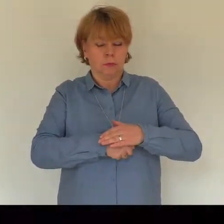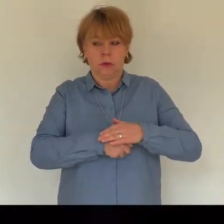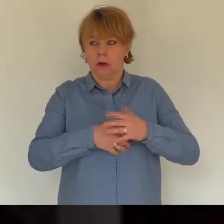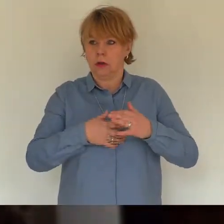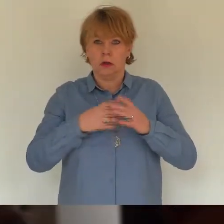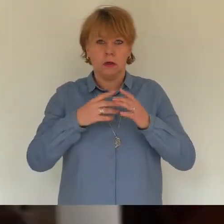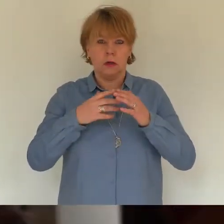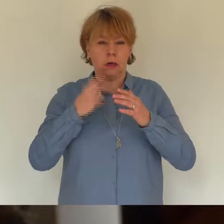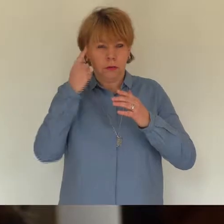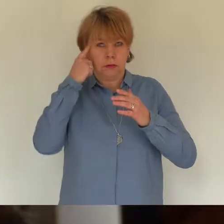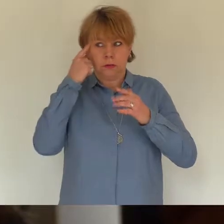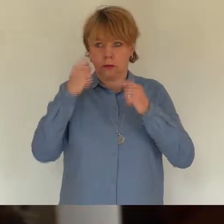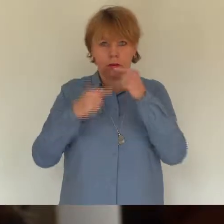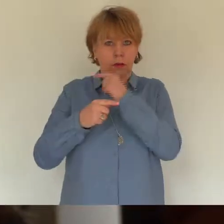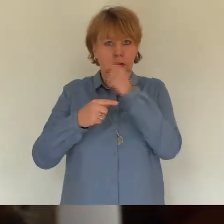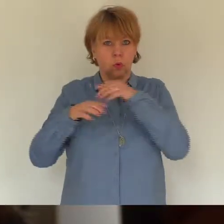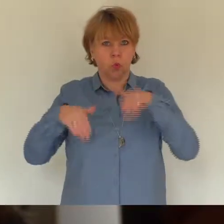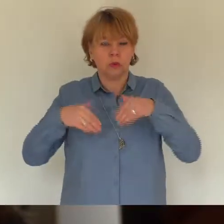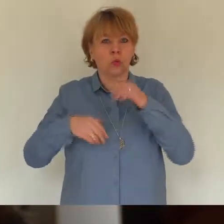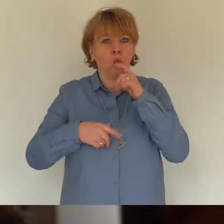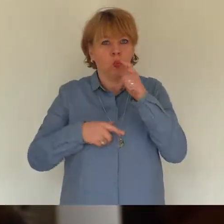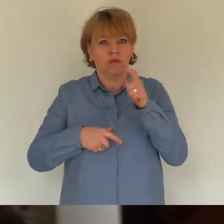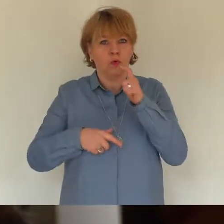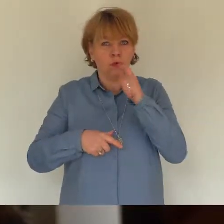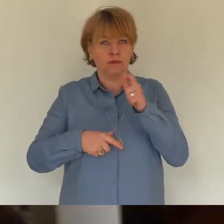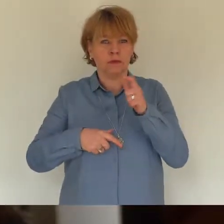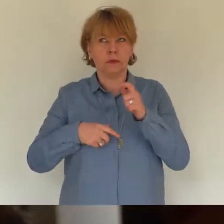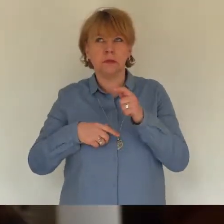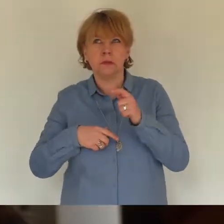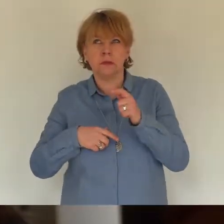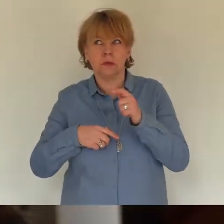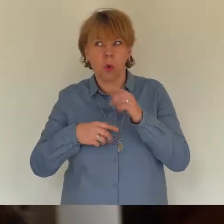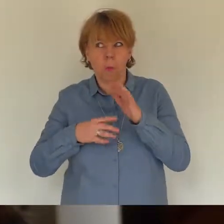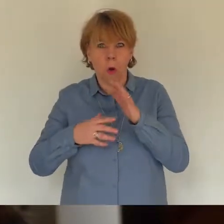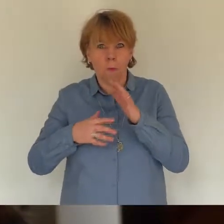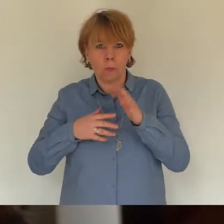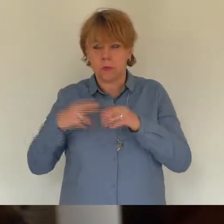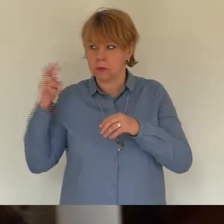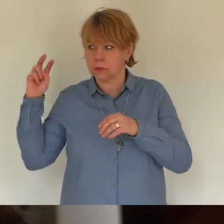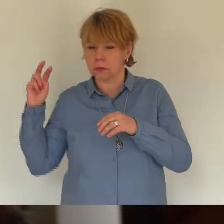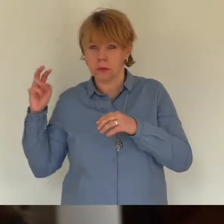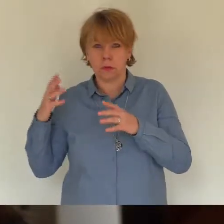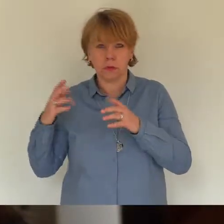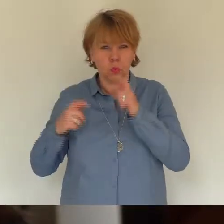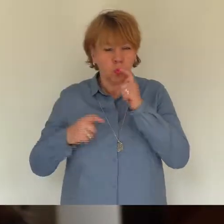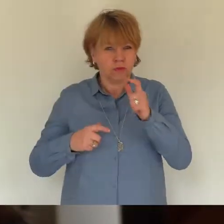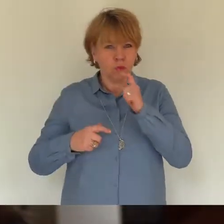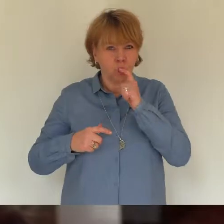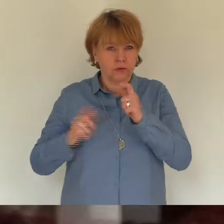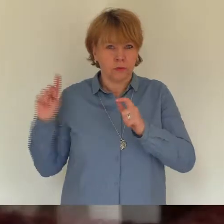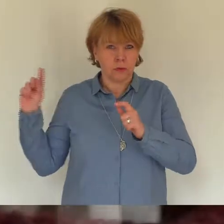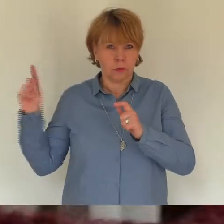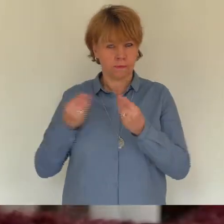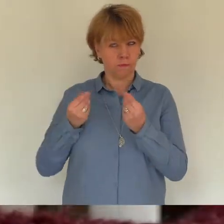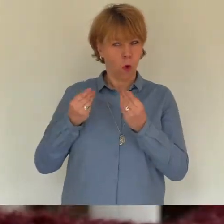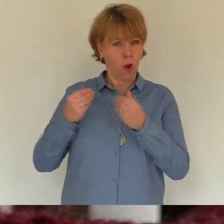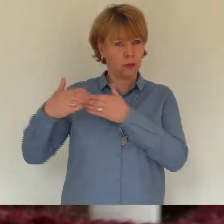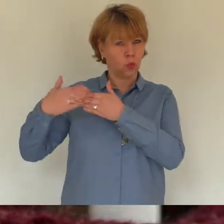du stehst vor der Tür rief ich einmal, zweimal, dreimal - nichts! Nichts tut sich.